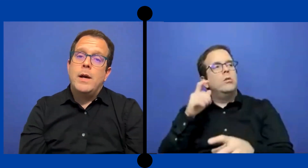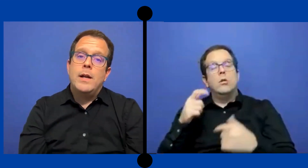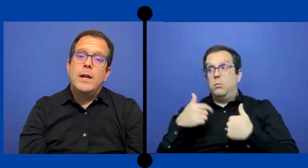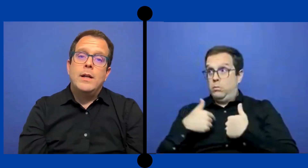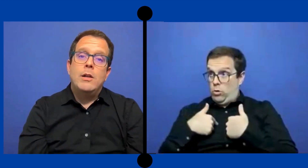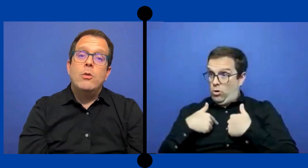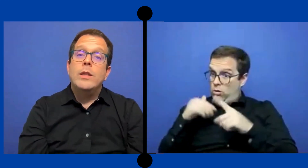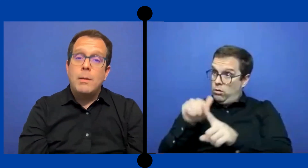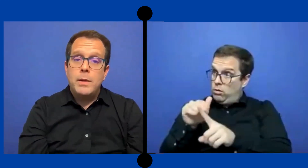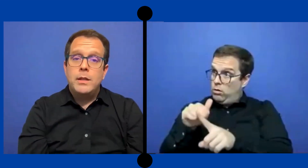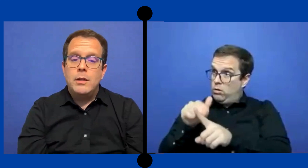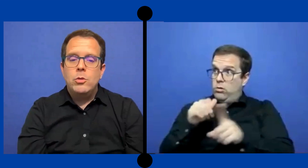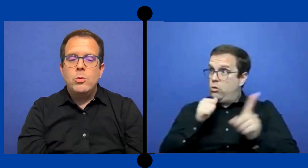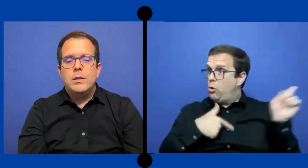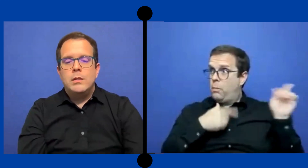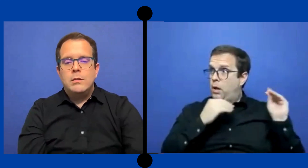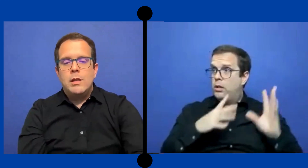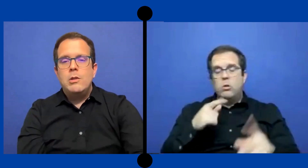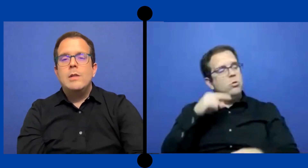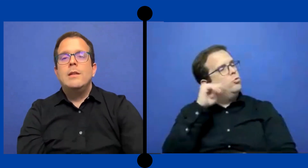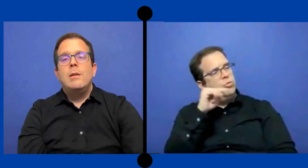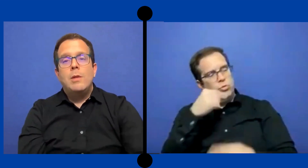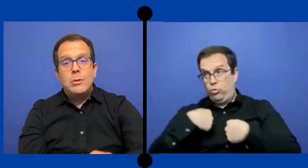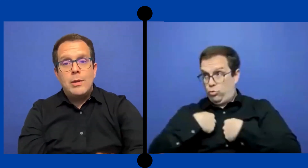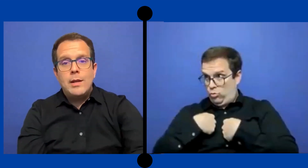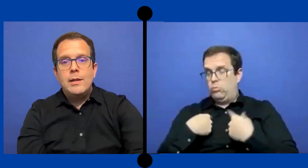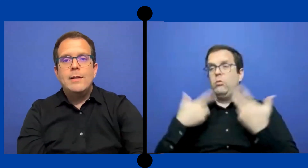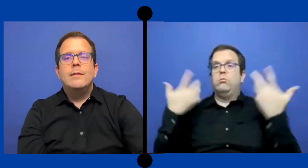Para que lo intérpretes estuviesen dándole ... seguimiento a la nena